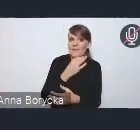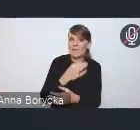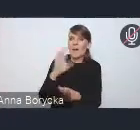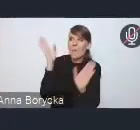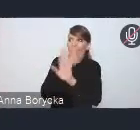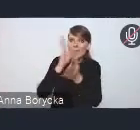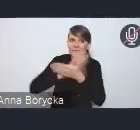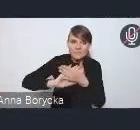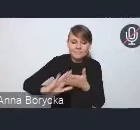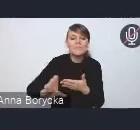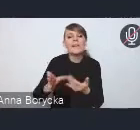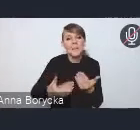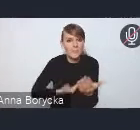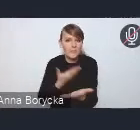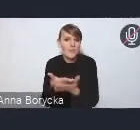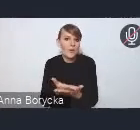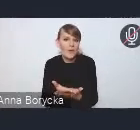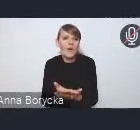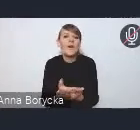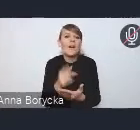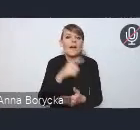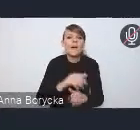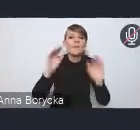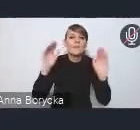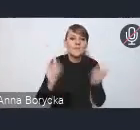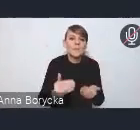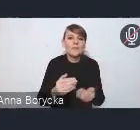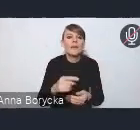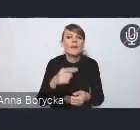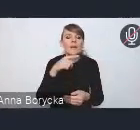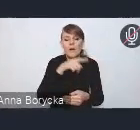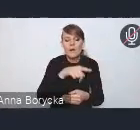inwestycje, zmniejszanie energochłonności budynków mieszkalnych,